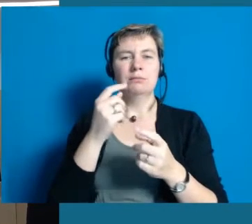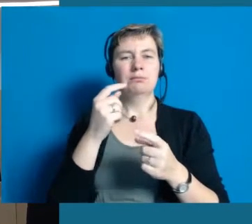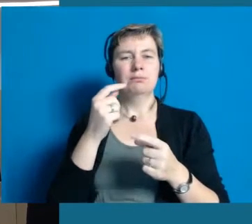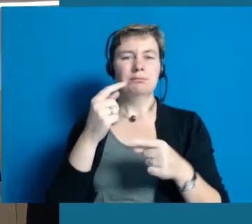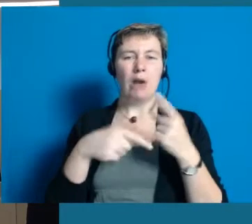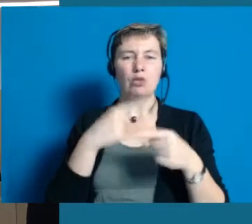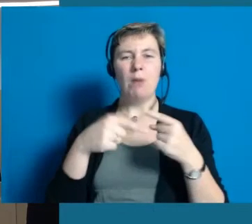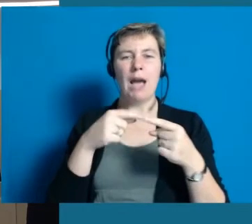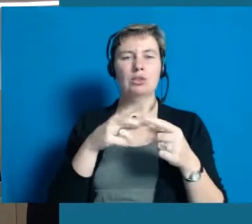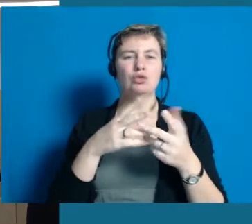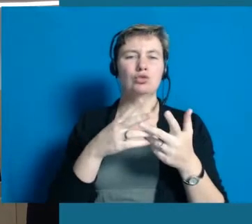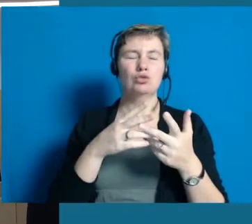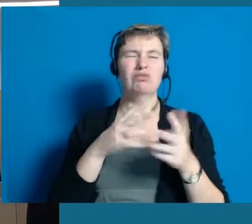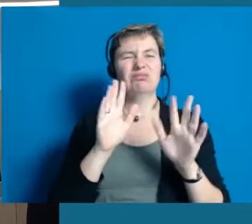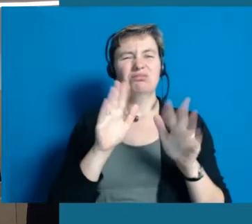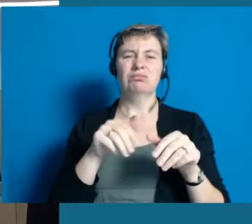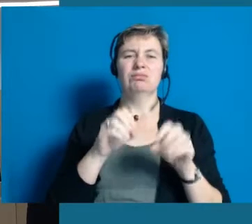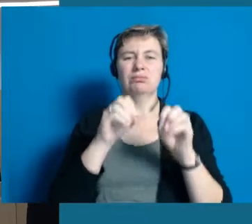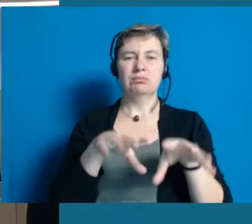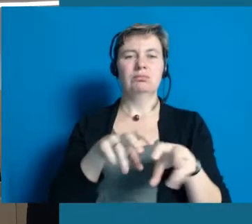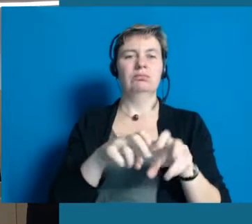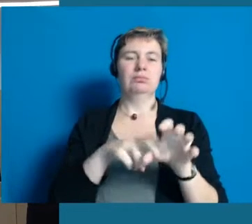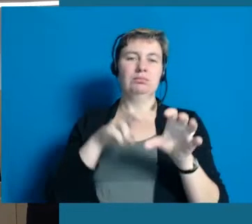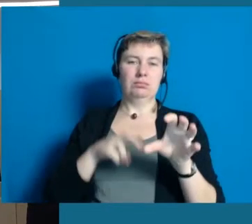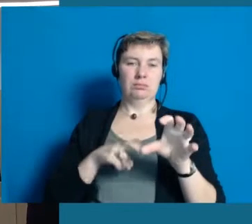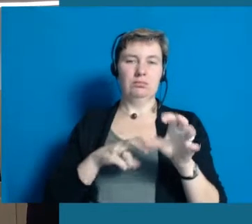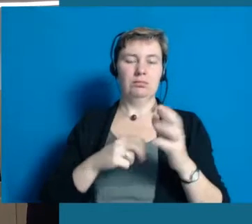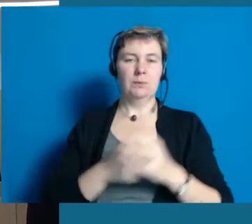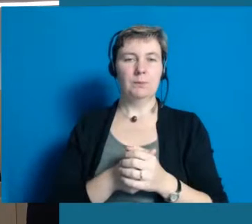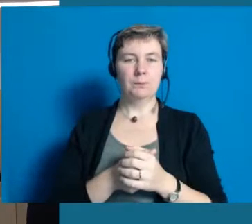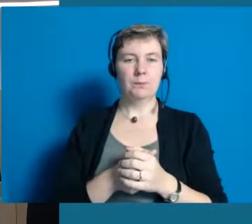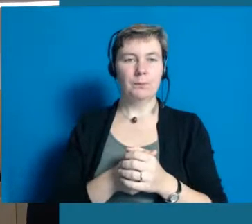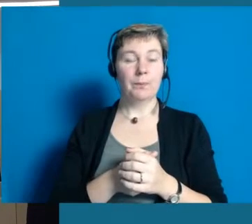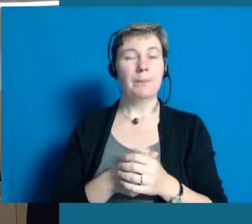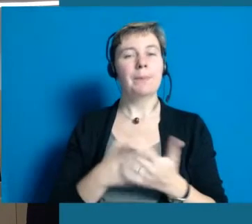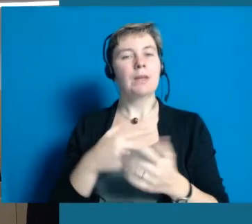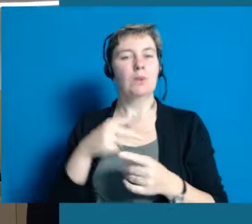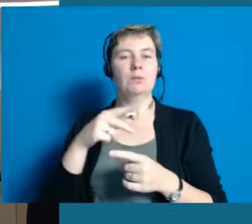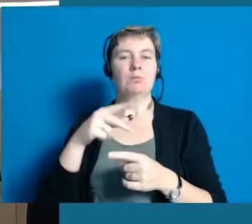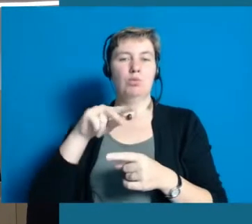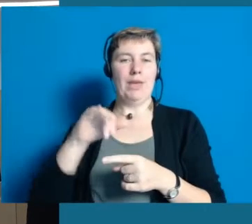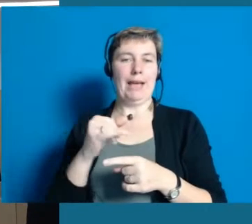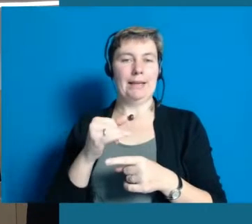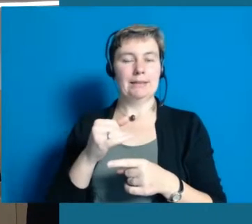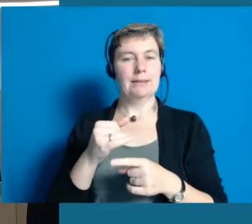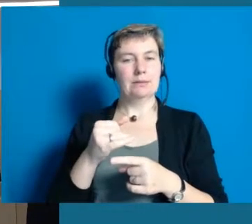Diese Frage ist zum ersten Mal aufgekommen in unserem Projekt der demenzfreundlichen Kommunen, das wir auch schon durchgeführt haben.